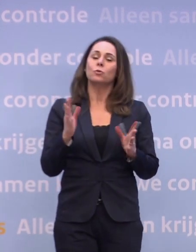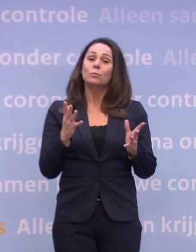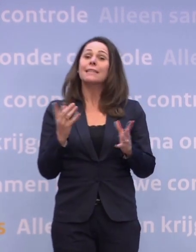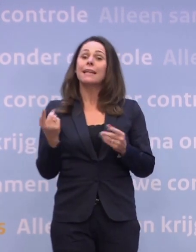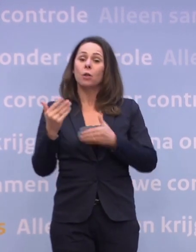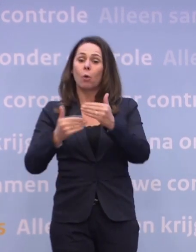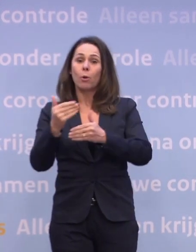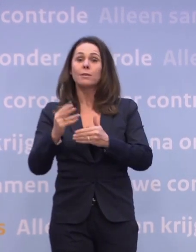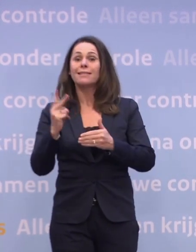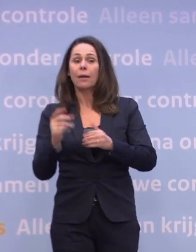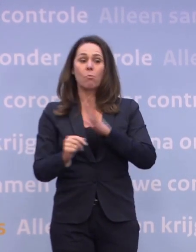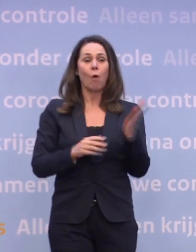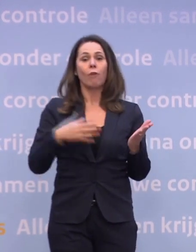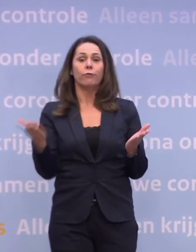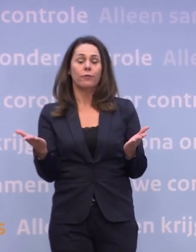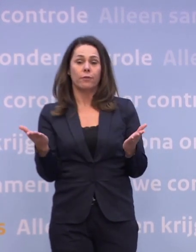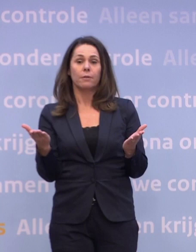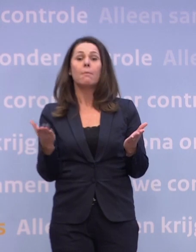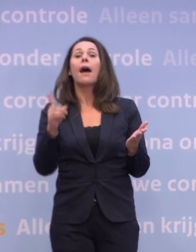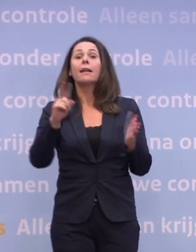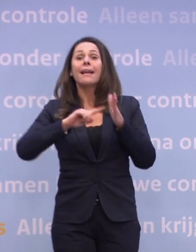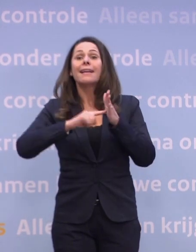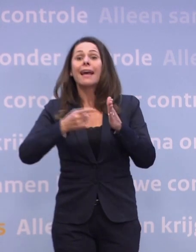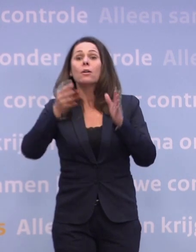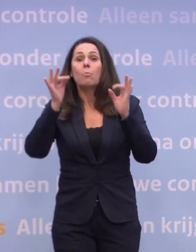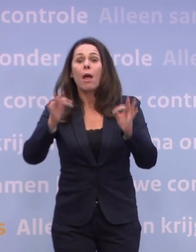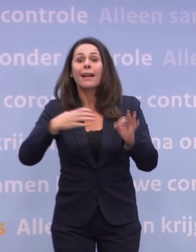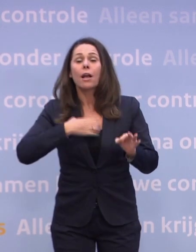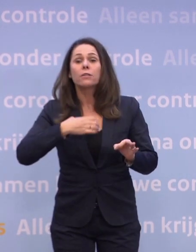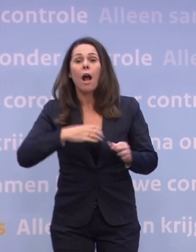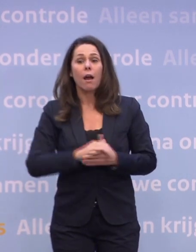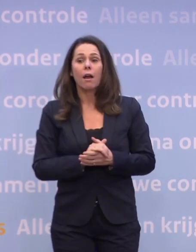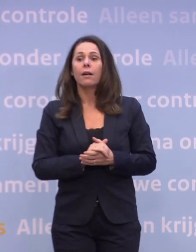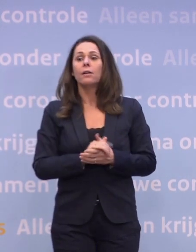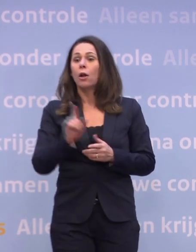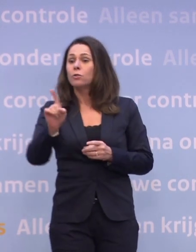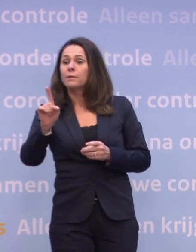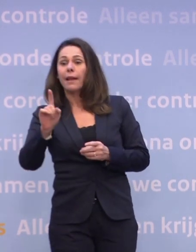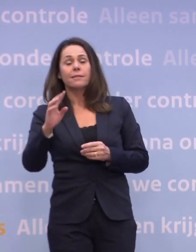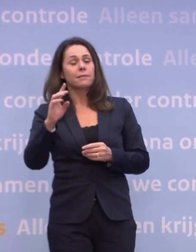In die zin staan we dus inderdaad op een tweesprong, maar in de kern is het gedrag. Dat kan erop neerkomen dat we een dag van tevoren...